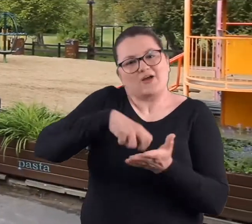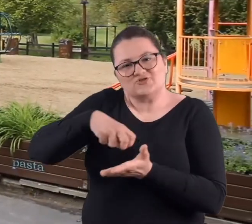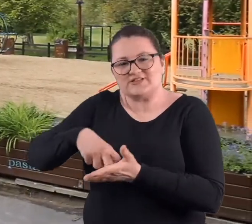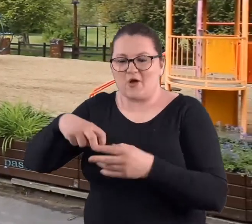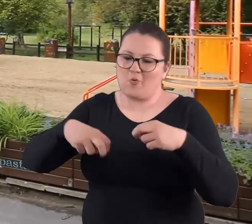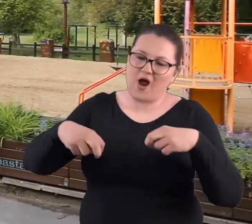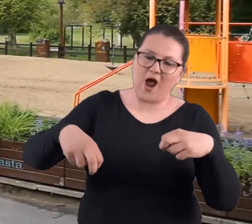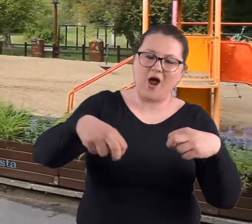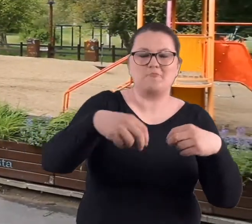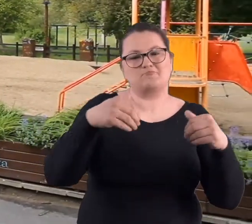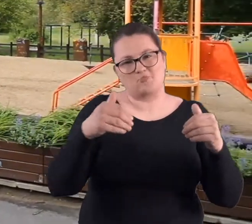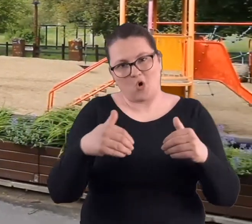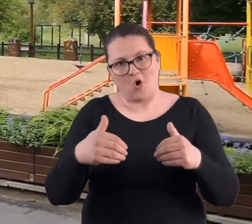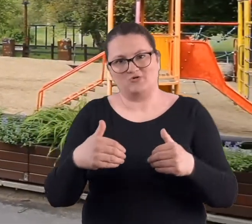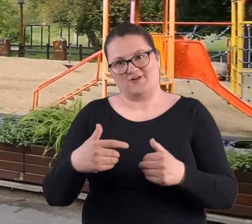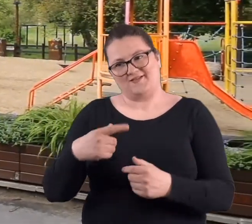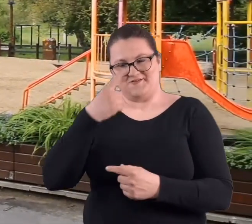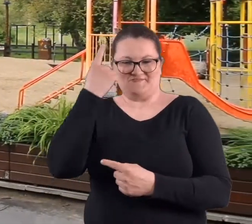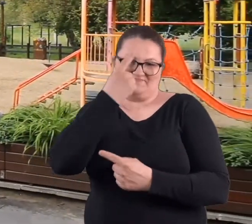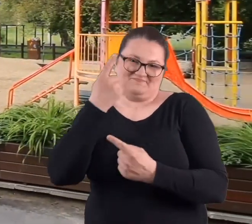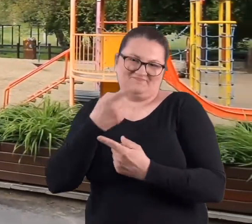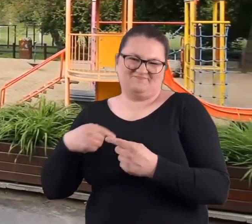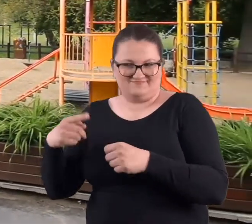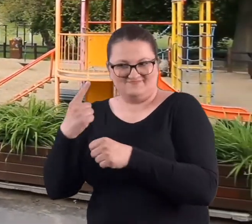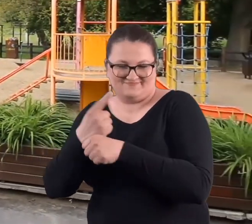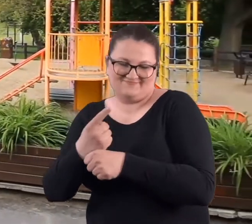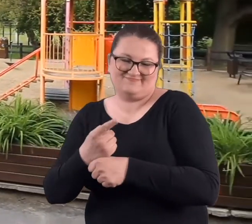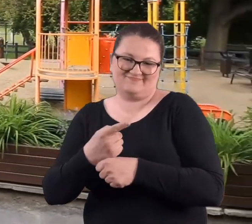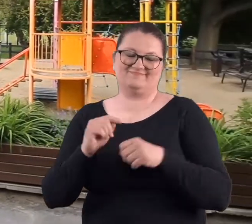małe krzesełka. Stwierdziliśmy, że to tak będzie piknikowo.